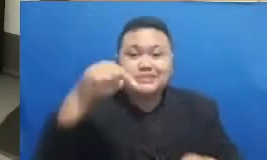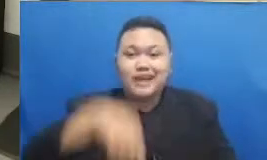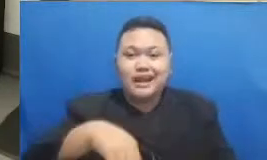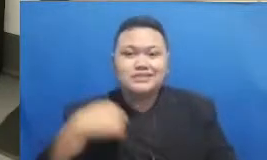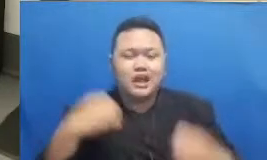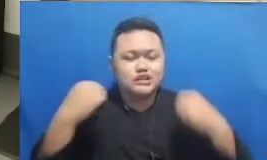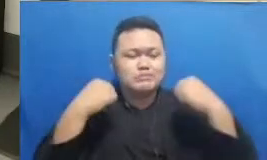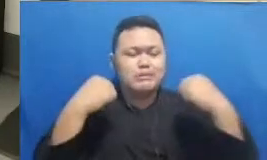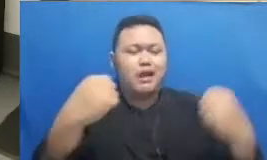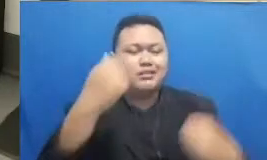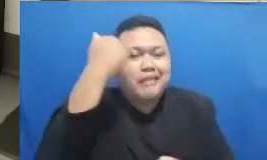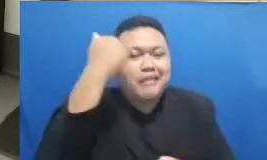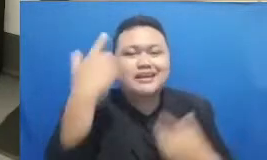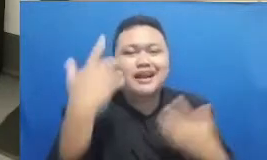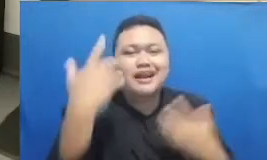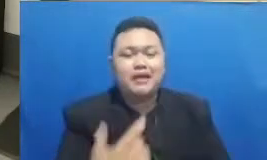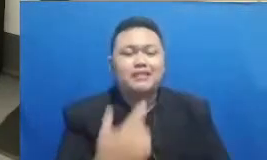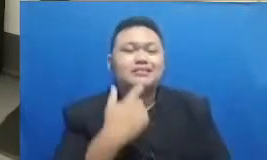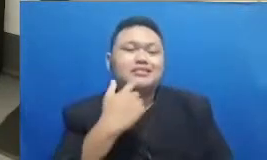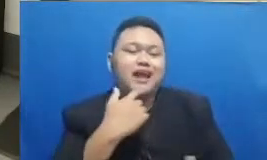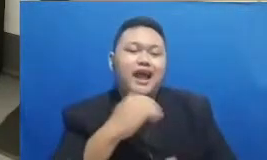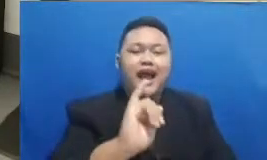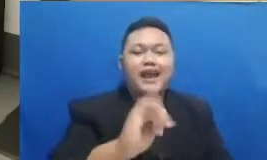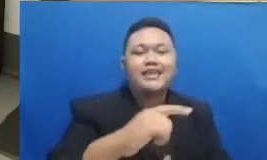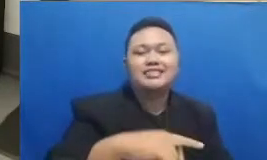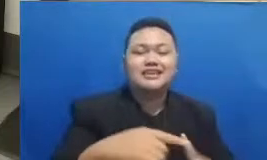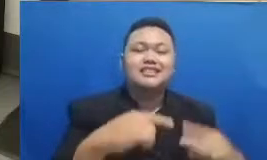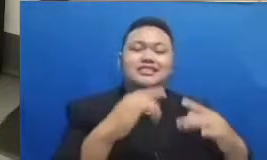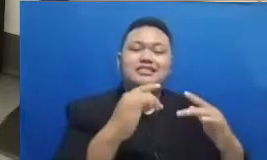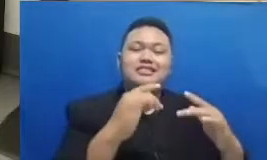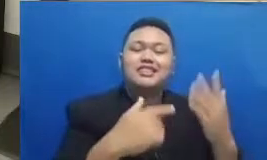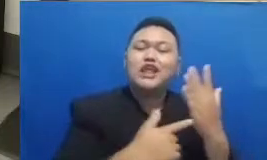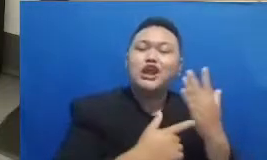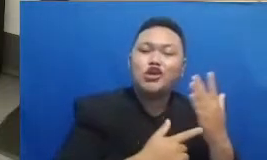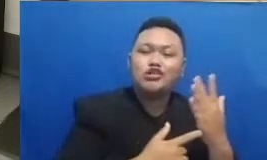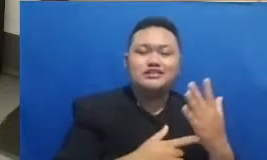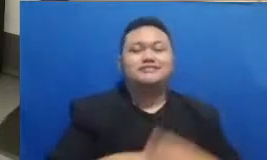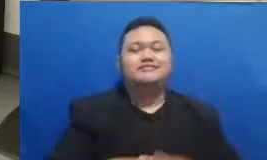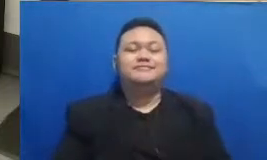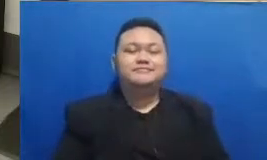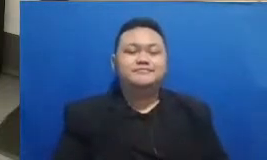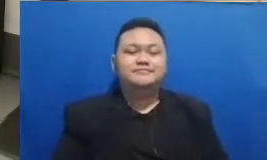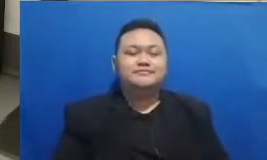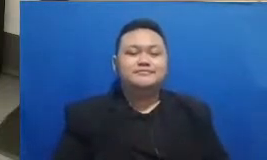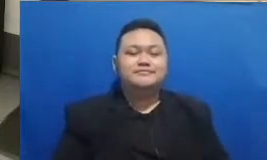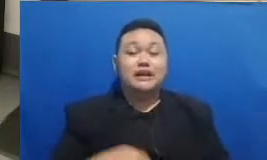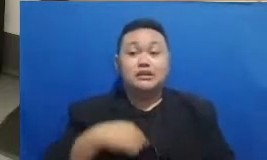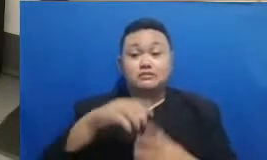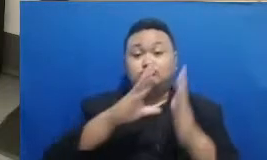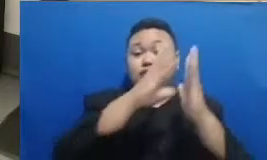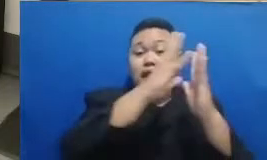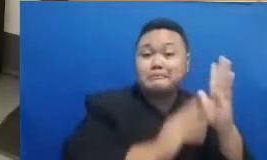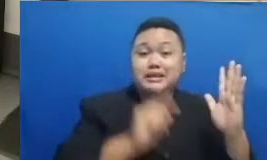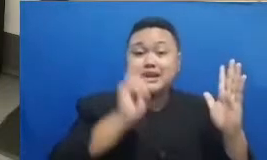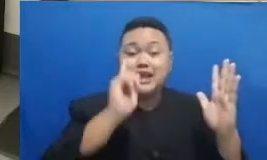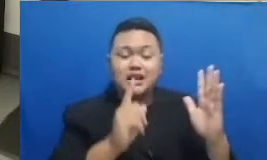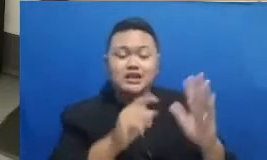mengenai aid keren tadi seperti juga yang saya kutip dari bahasan Najwa Shihab karena anak